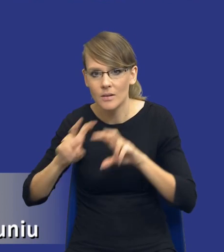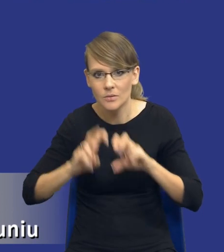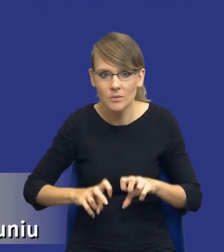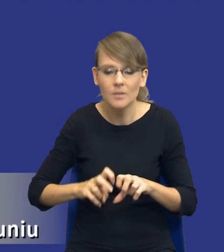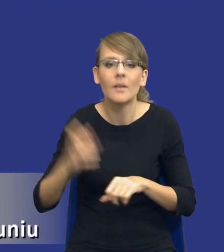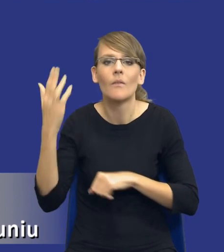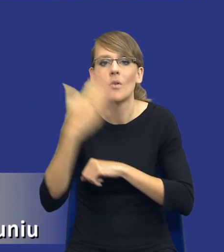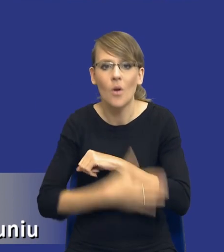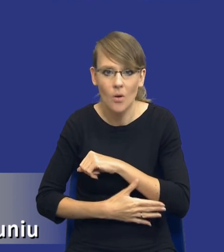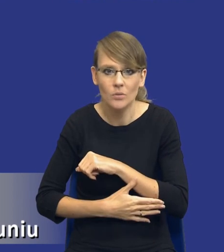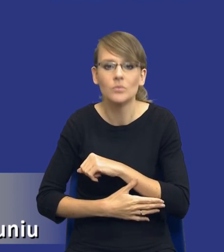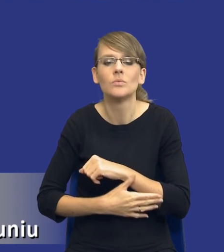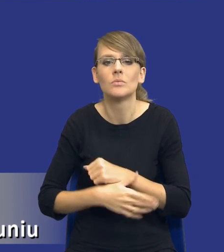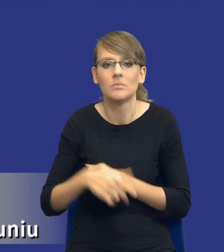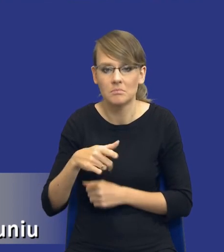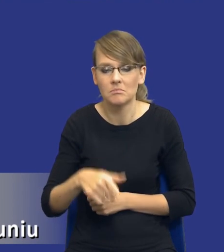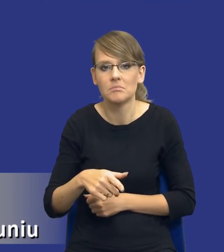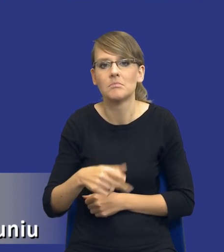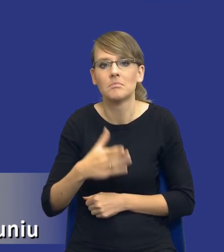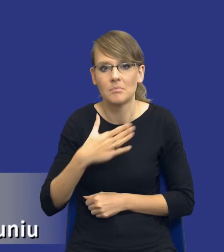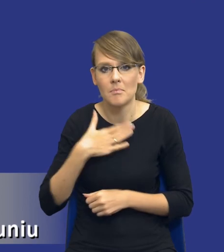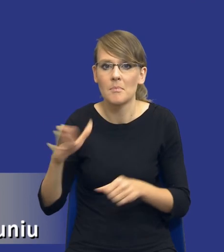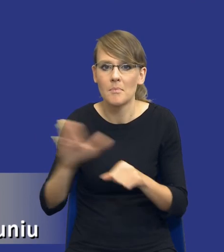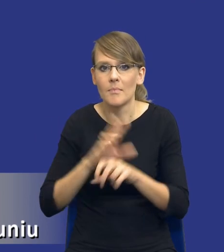w końcu mając jakby pełną analizę potrzeb i wymagań